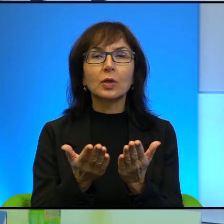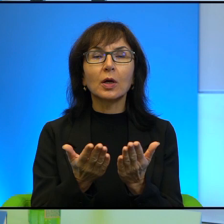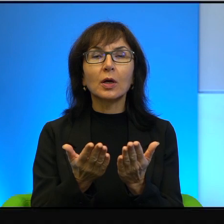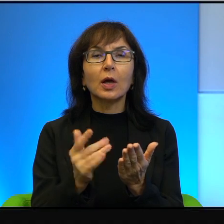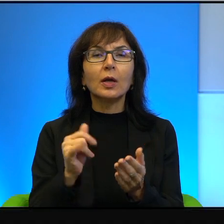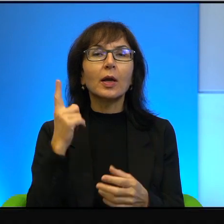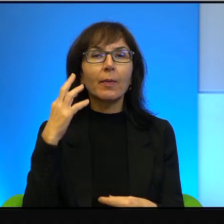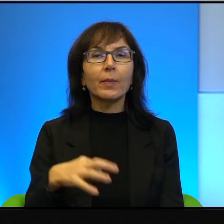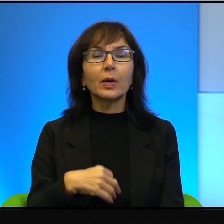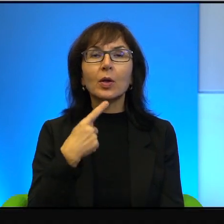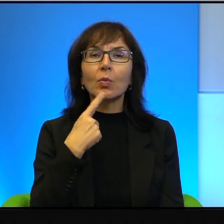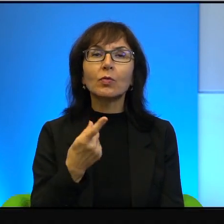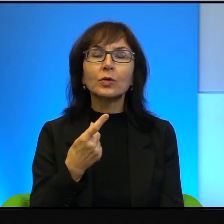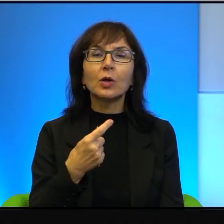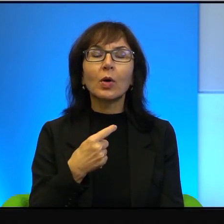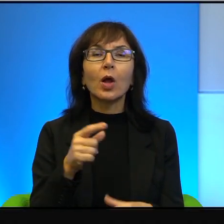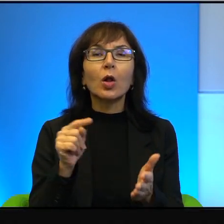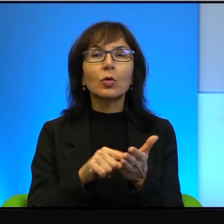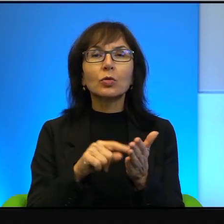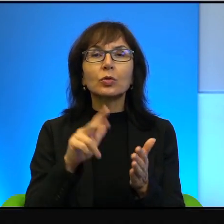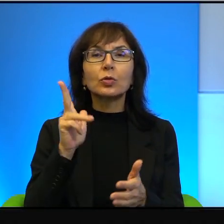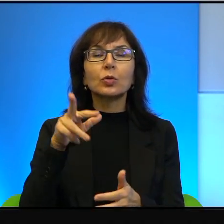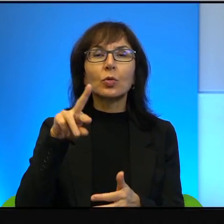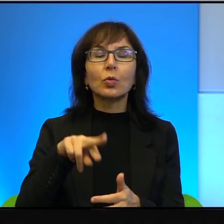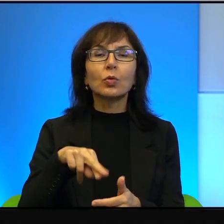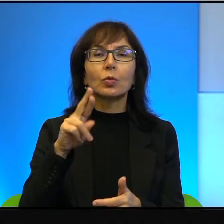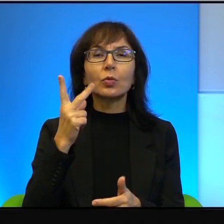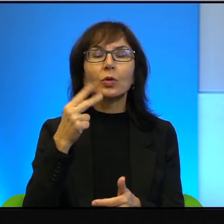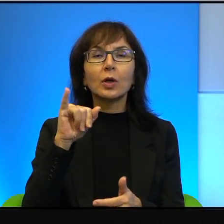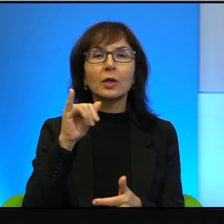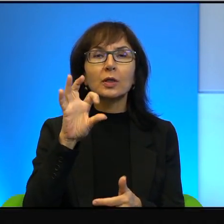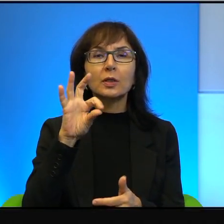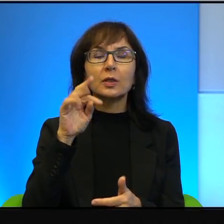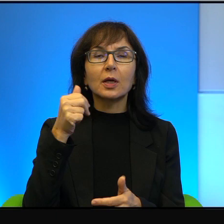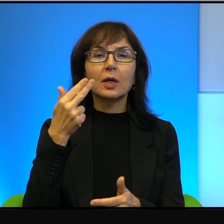dotyczy Kurdystanu. No to, boże, Polak-Kurd dwa bratanki.